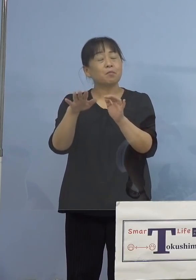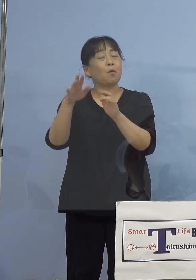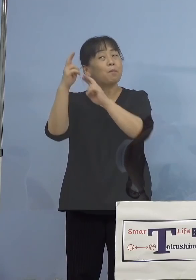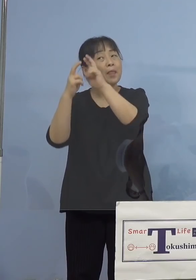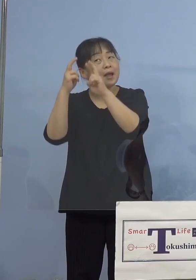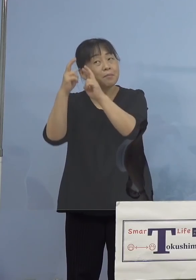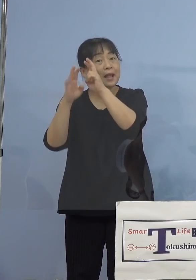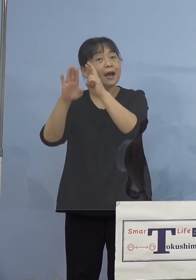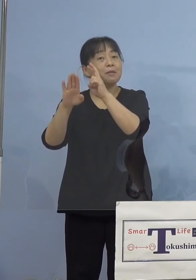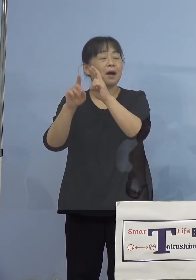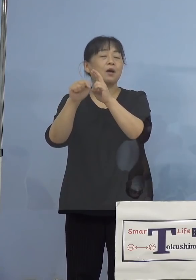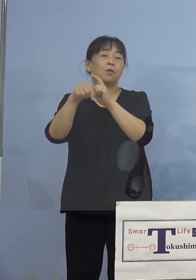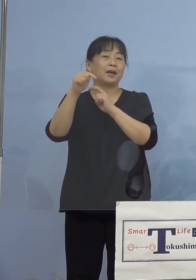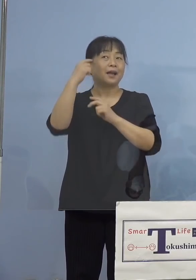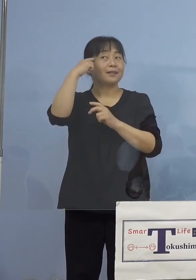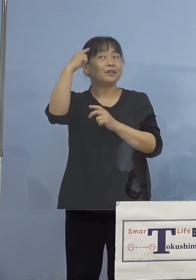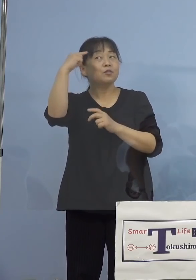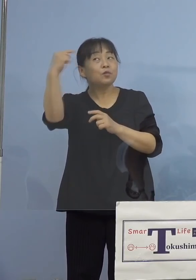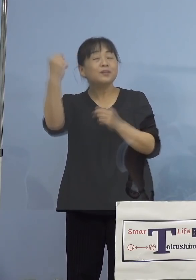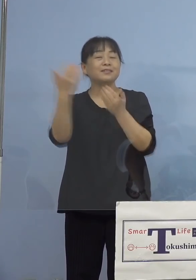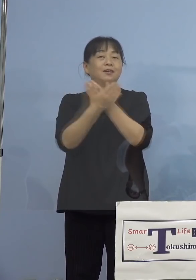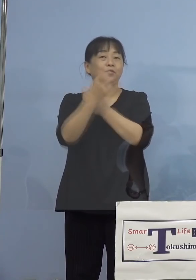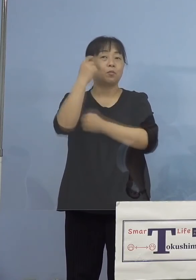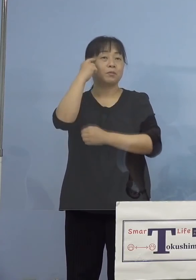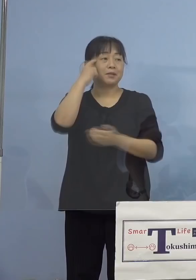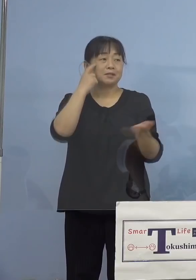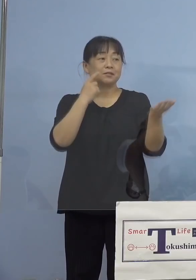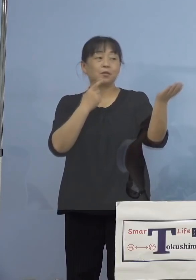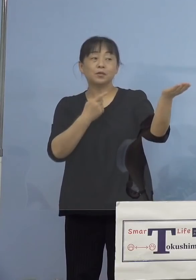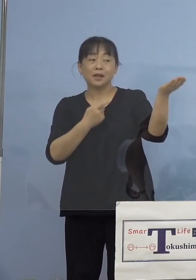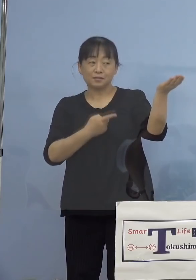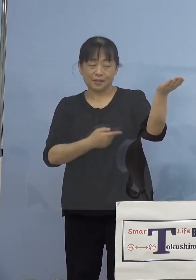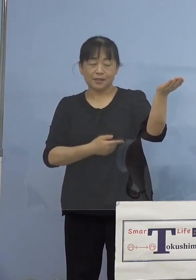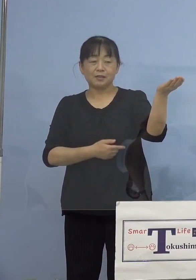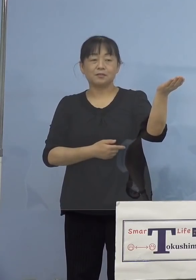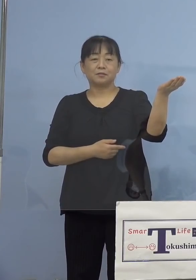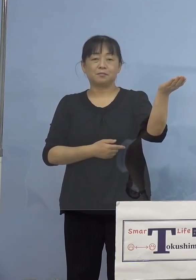ヒントになるかと思いますので こちらをご覧いただきます